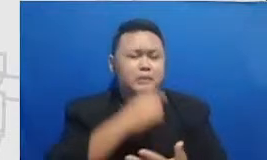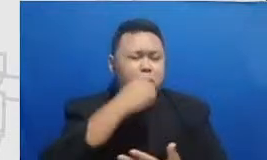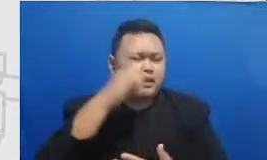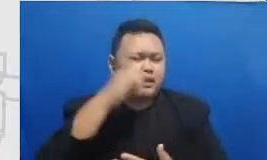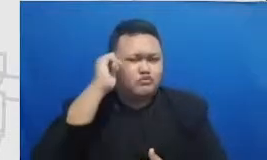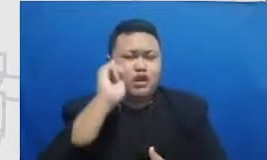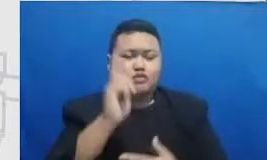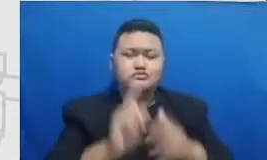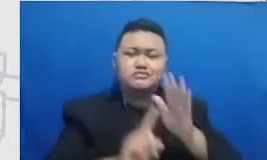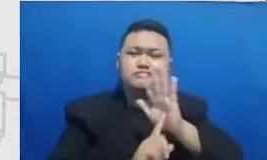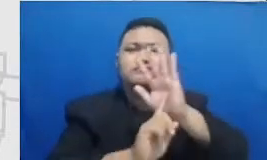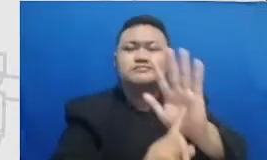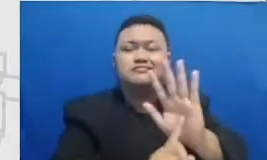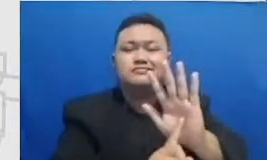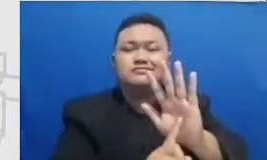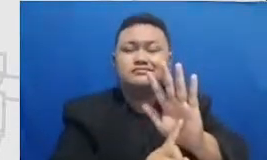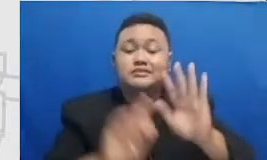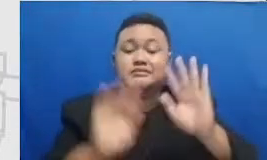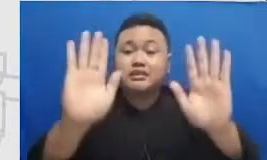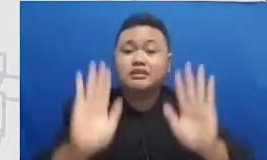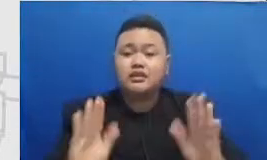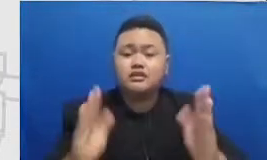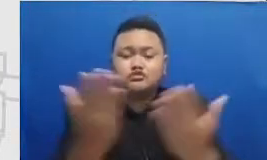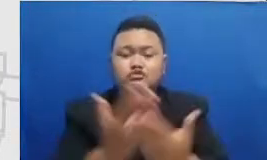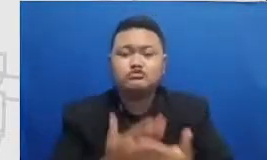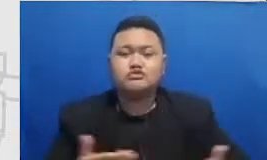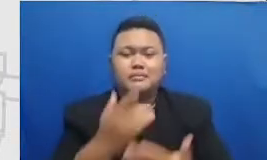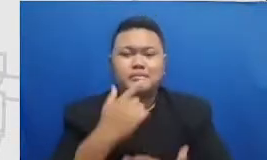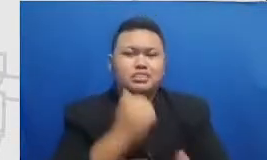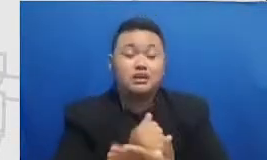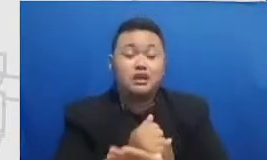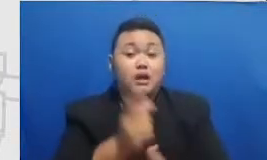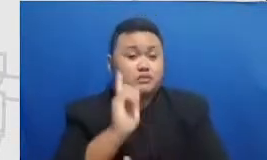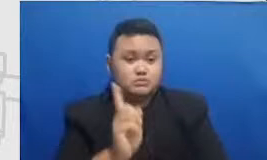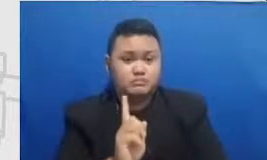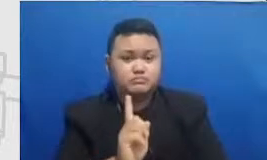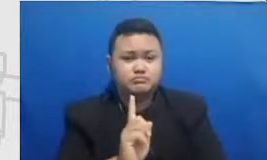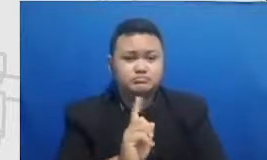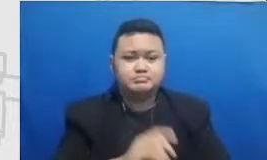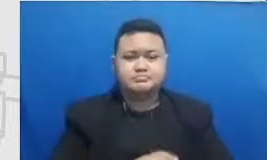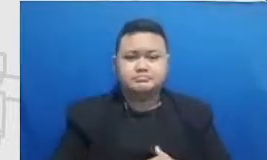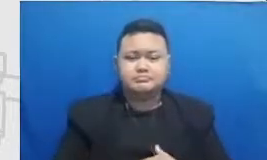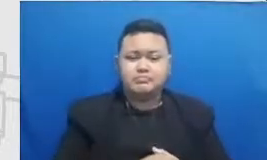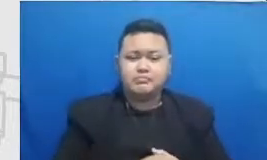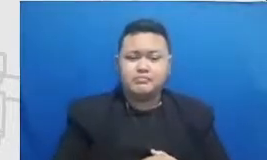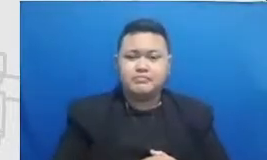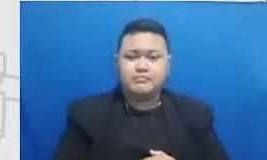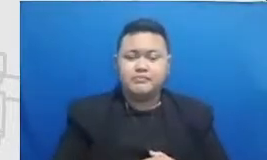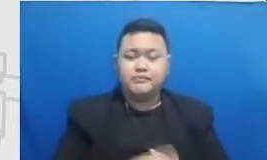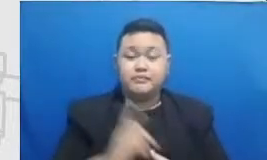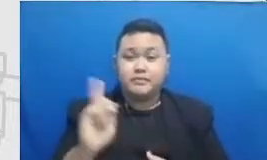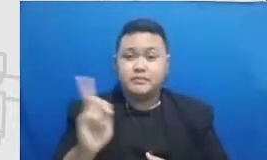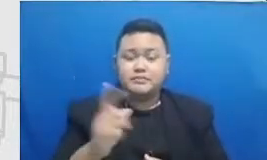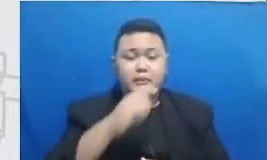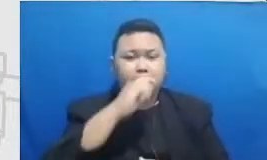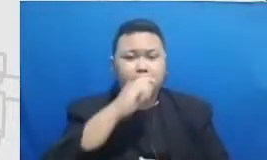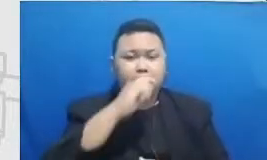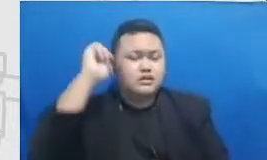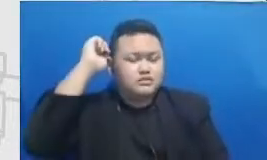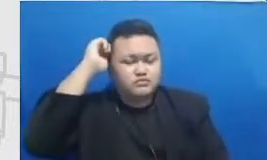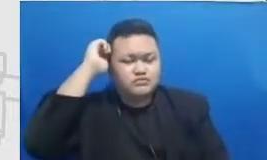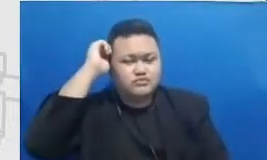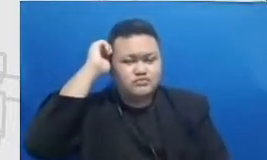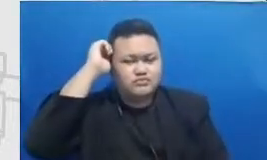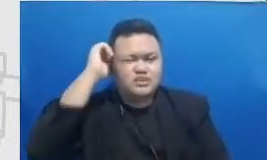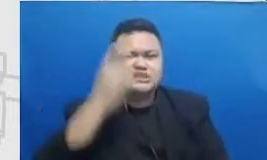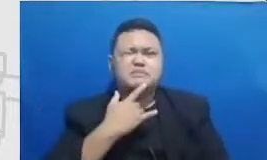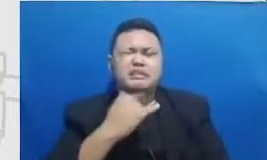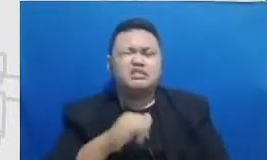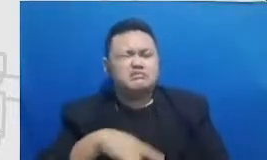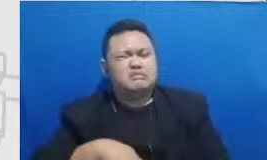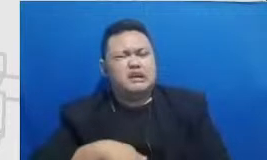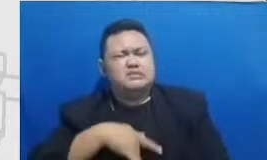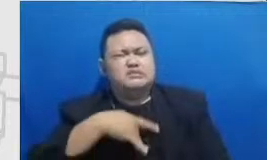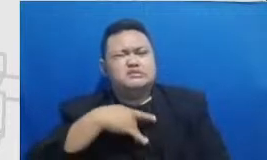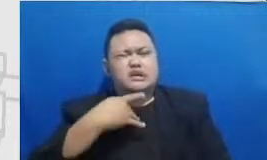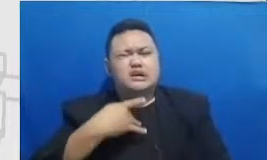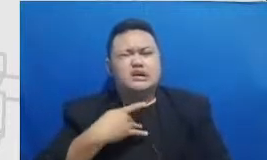hai kenapa karena ketika Bapak dan Ibu sedang mengalami er rasanya sedang gagal r asanya praktek